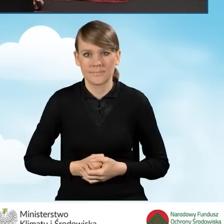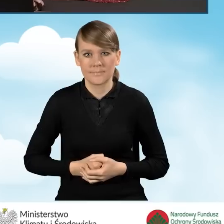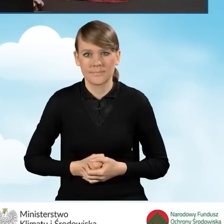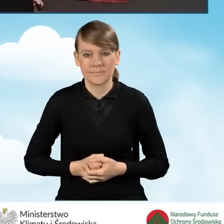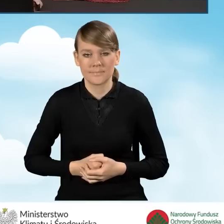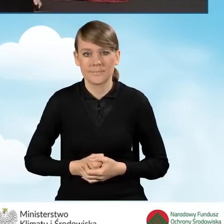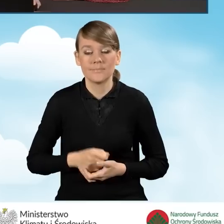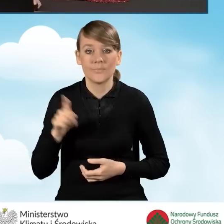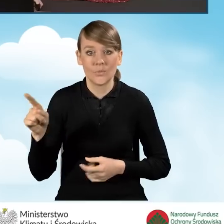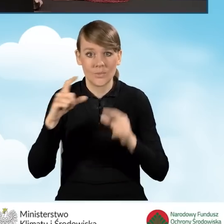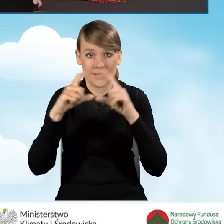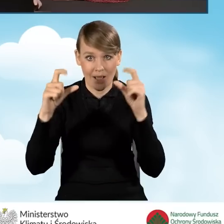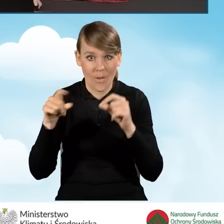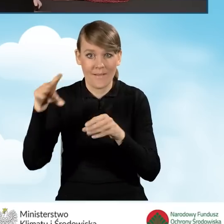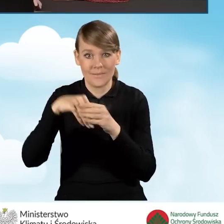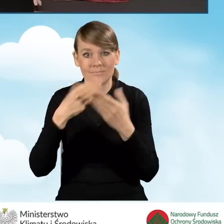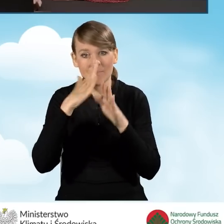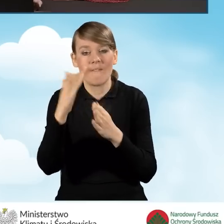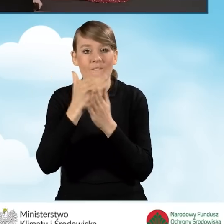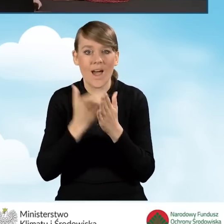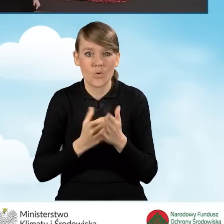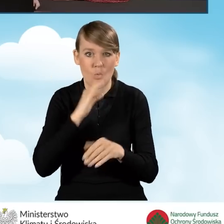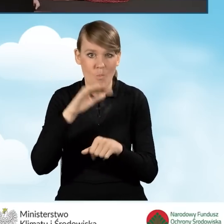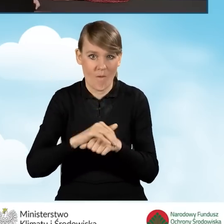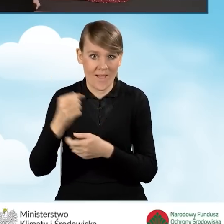W kolejnej zakładce przedstawione są warunki umowy dotacji, czyli to,